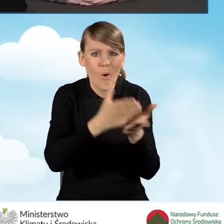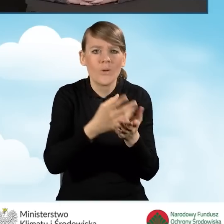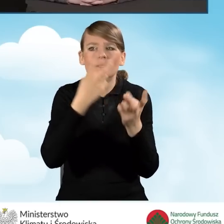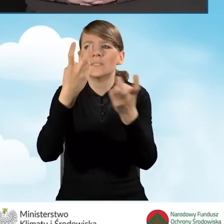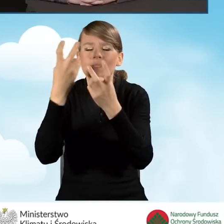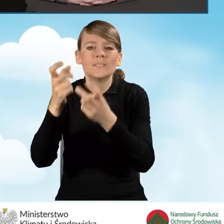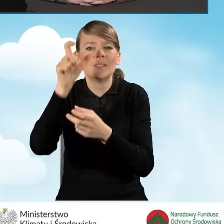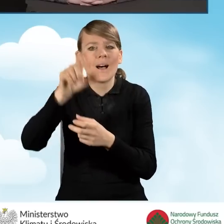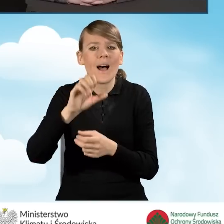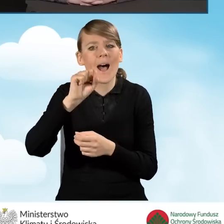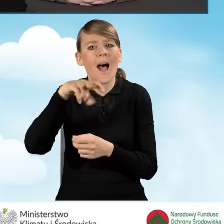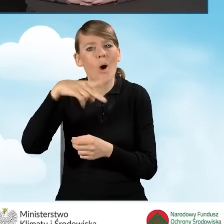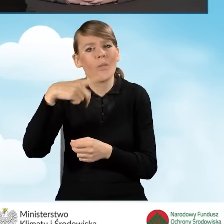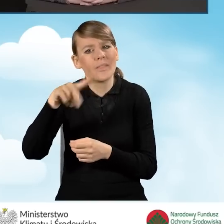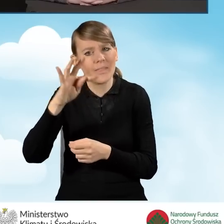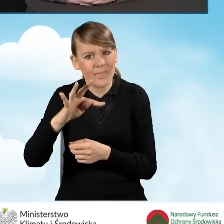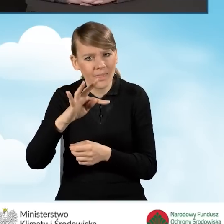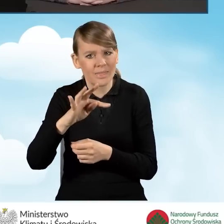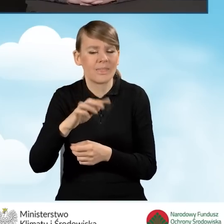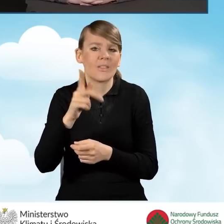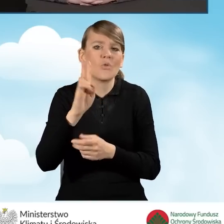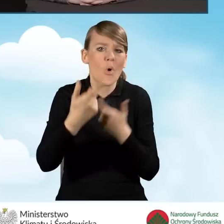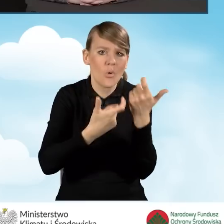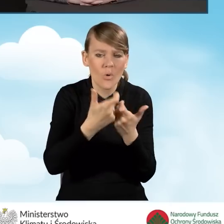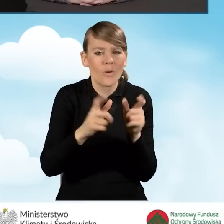wykonaniu audytu, złożeniu wniosku o dofinansowanie.